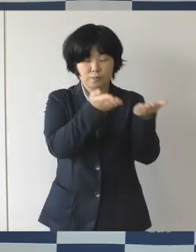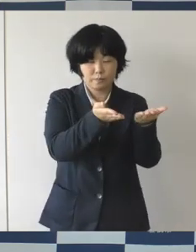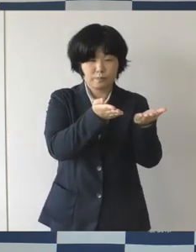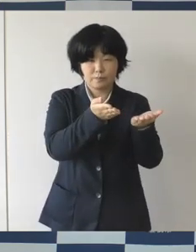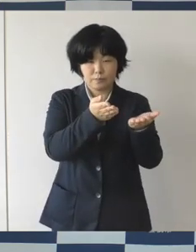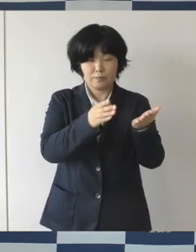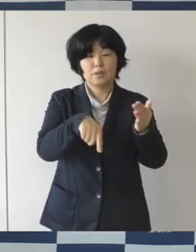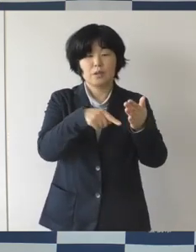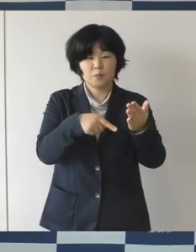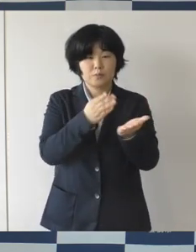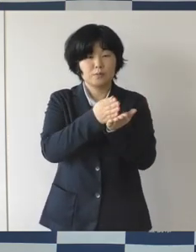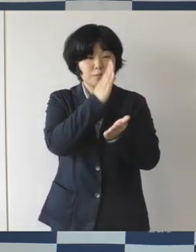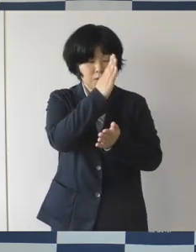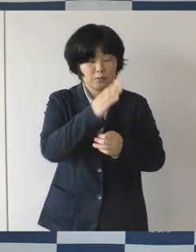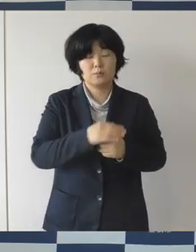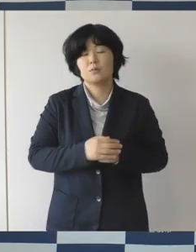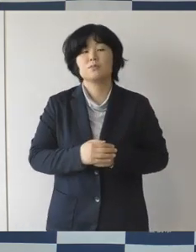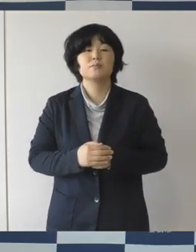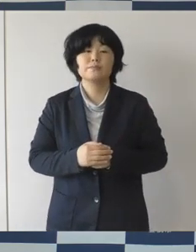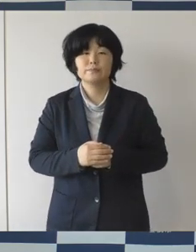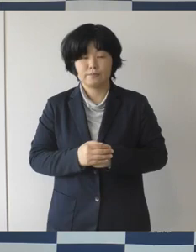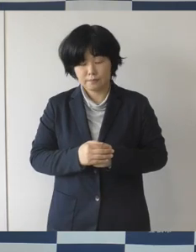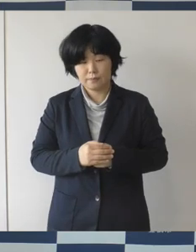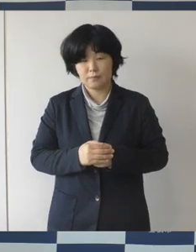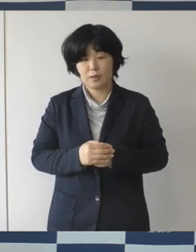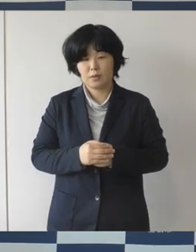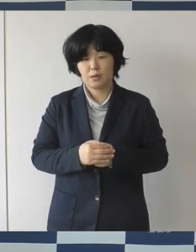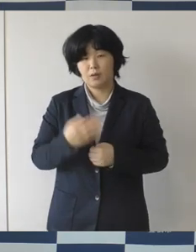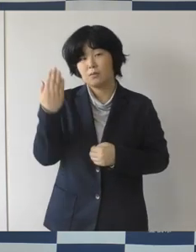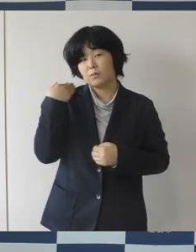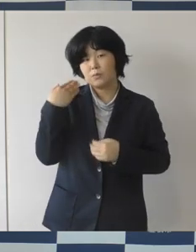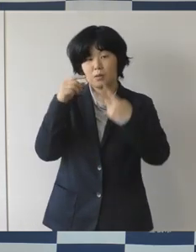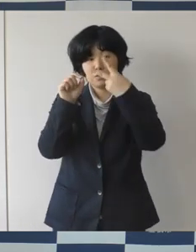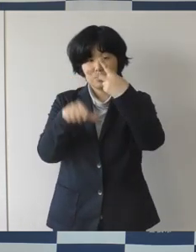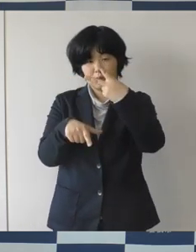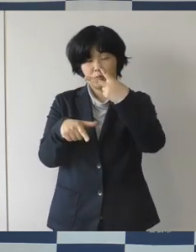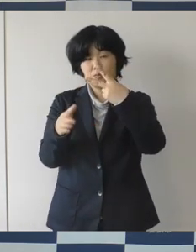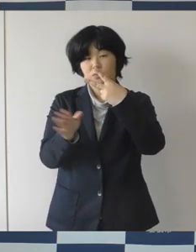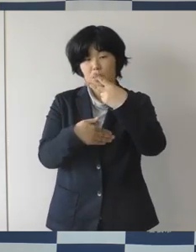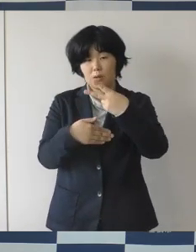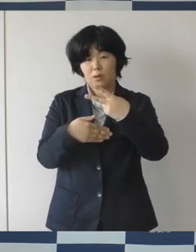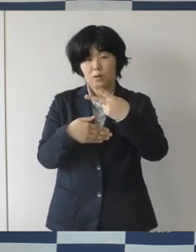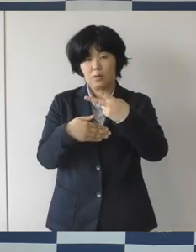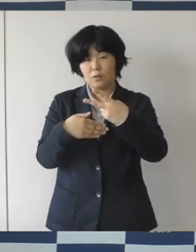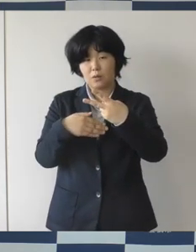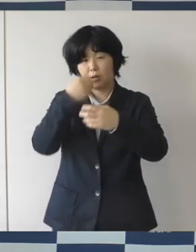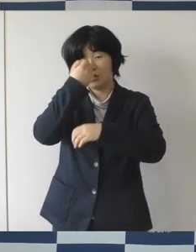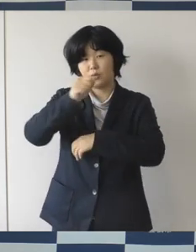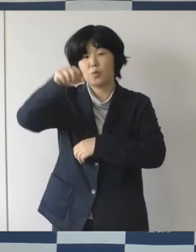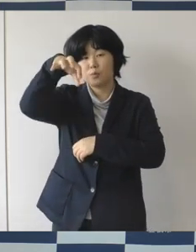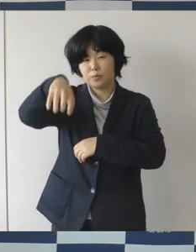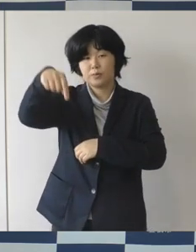昨年度の2月から総合動植物公園のんほいパークでは、